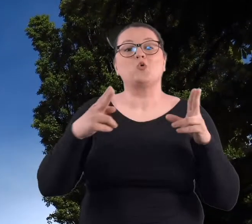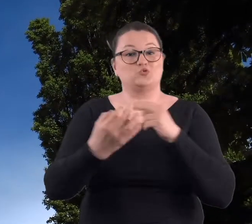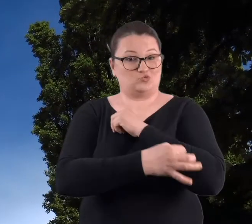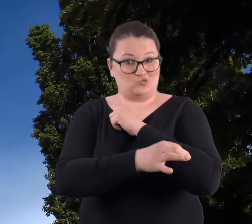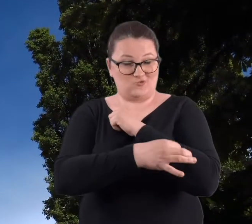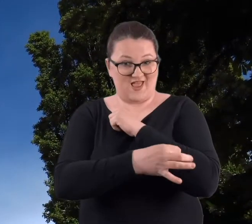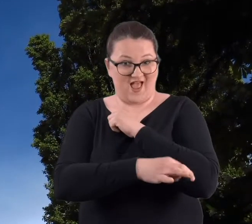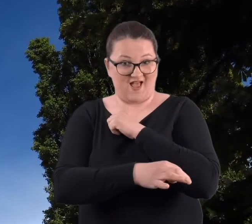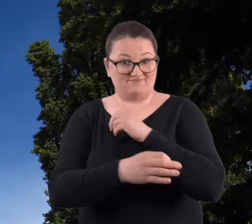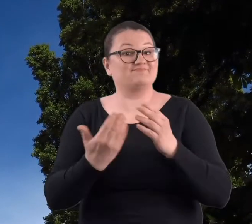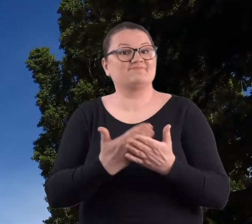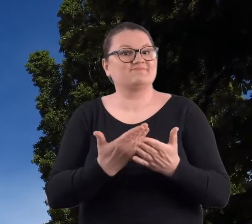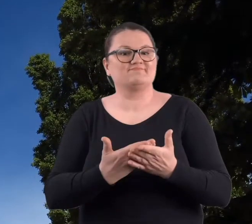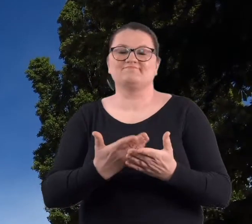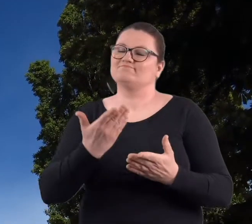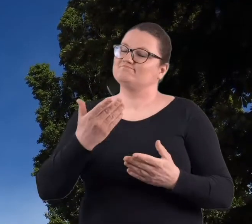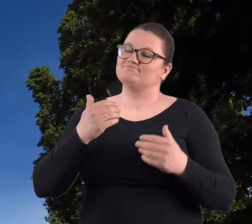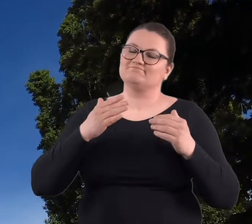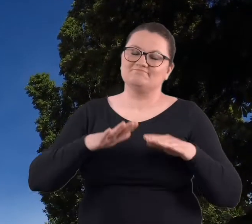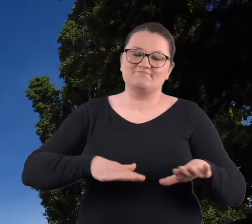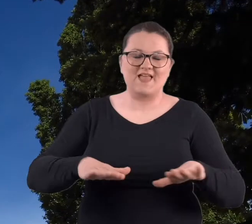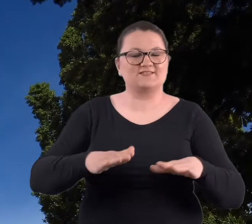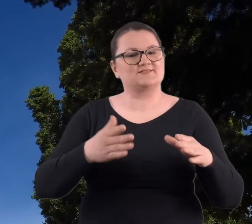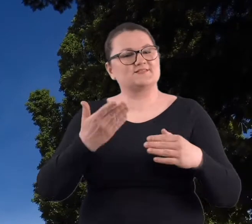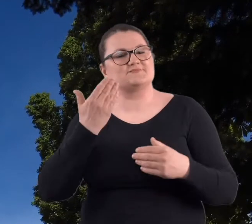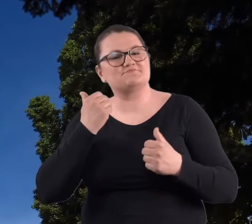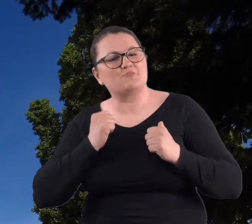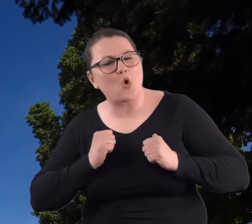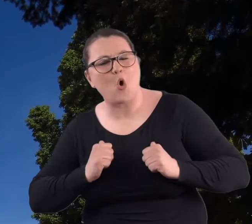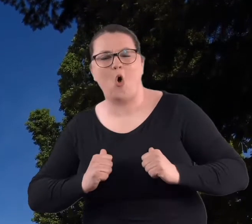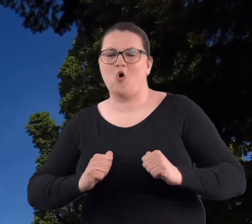to było miejsce bardzo spokojne, ciche.